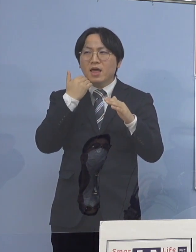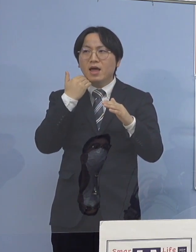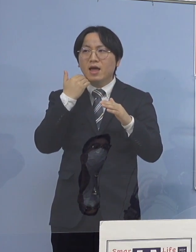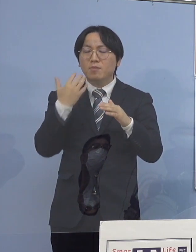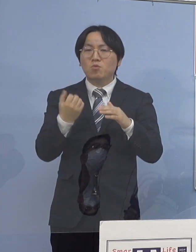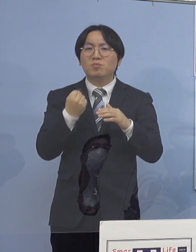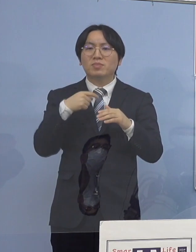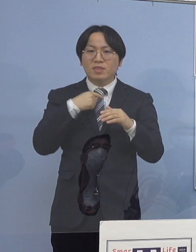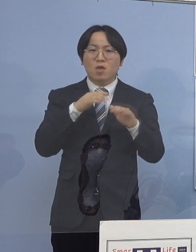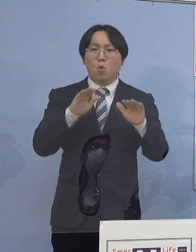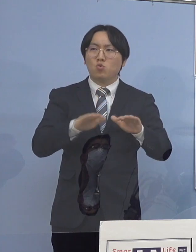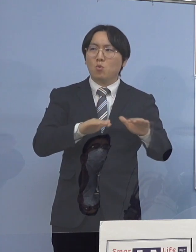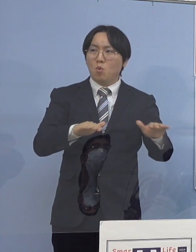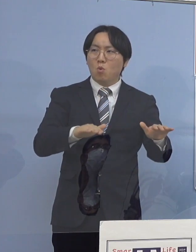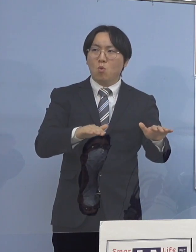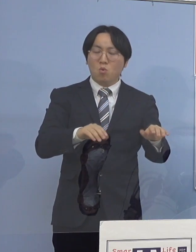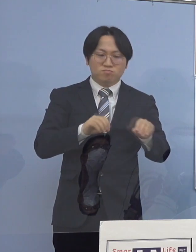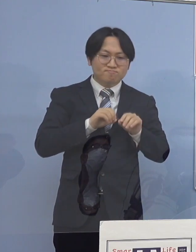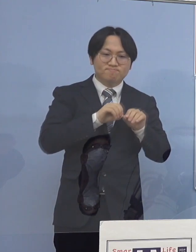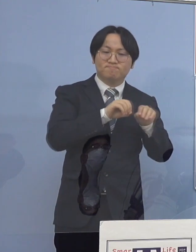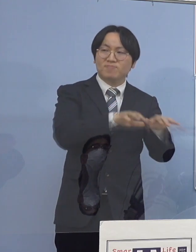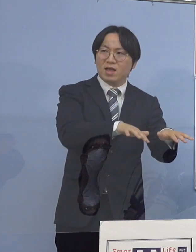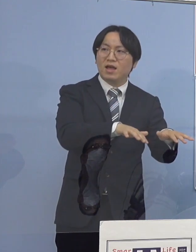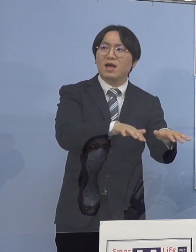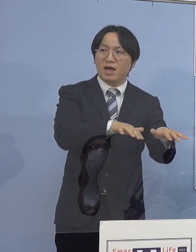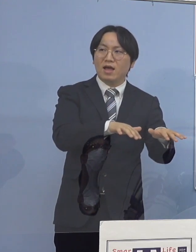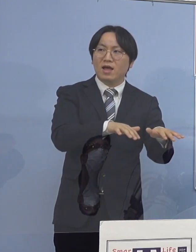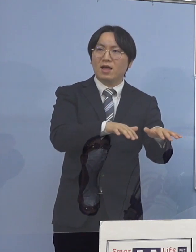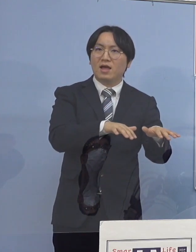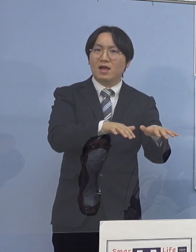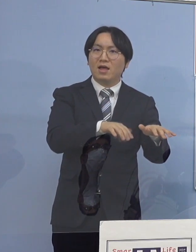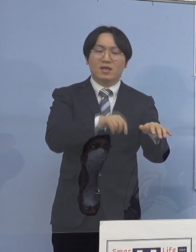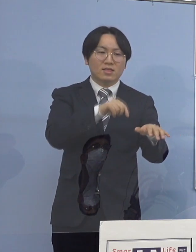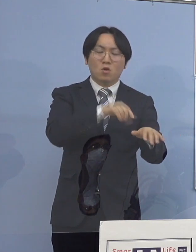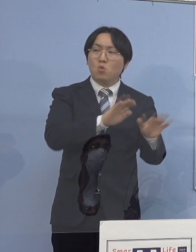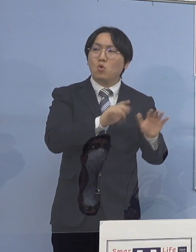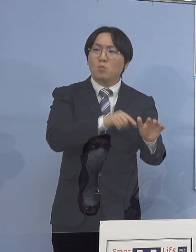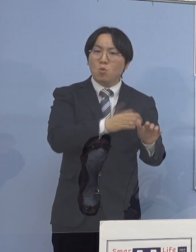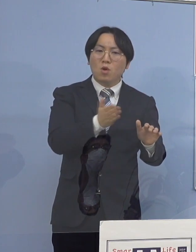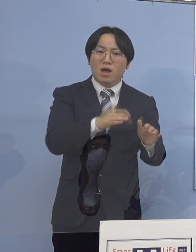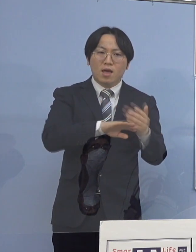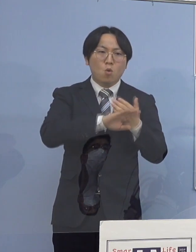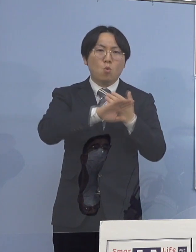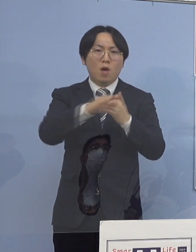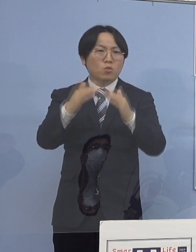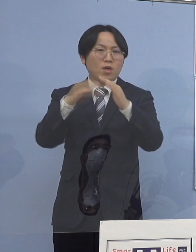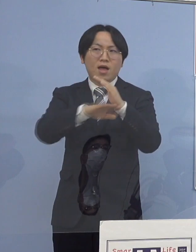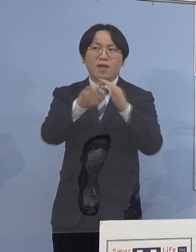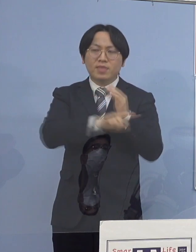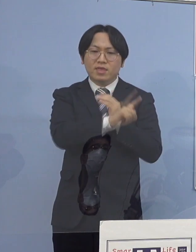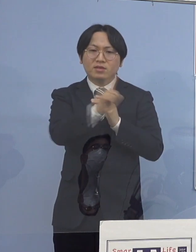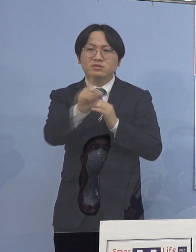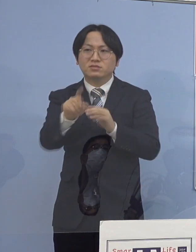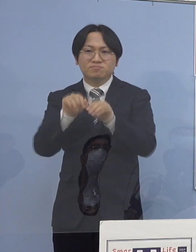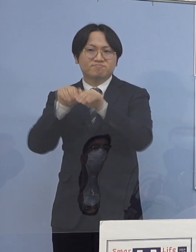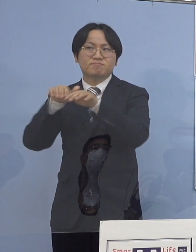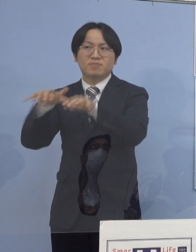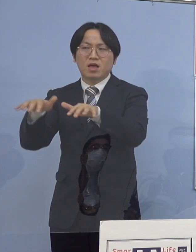それが違う三世代同居のところにいくと ほとんどの部分はおそらく家庭内感染